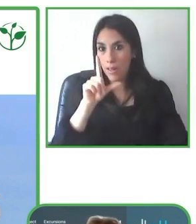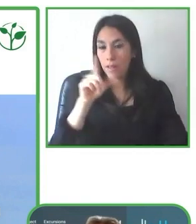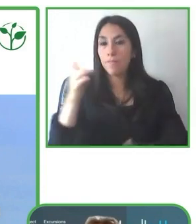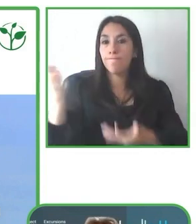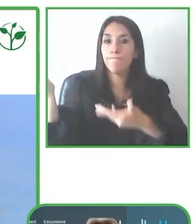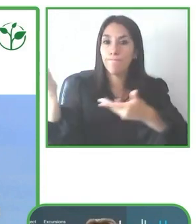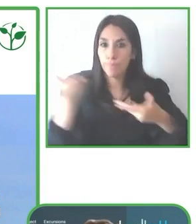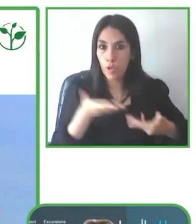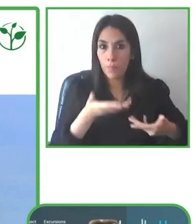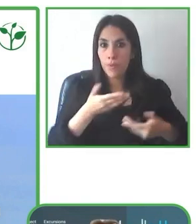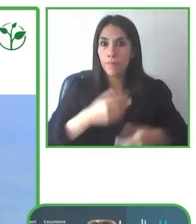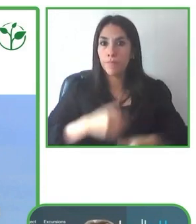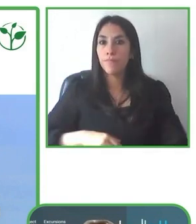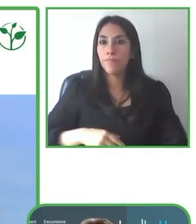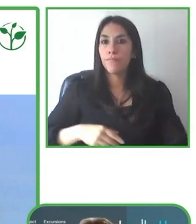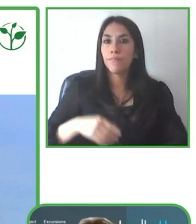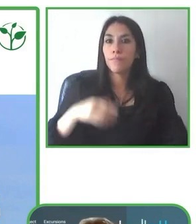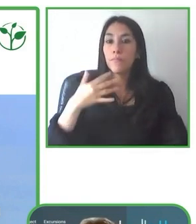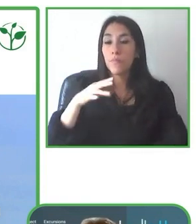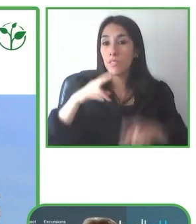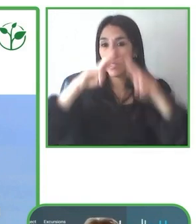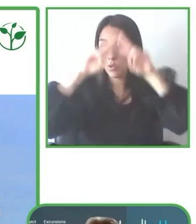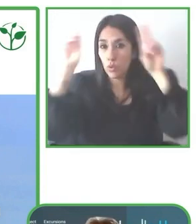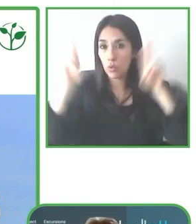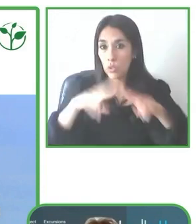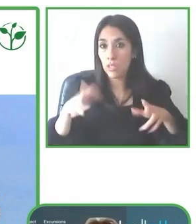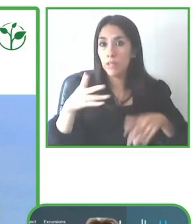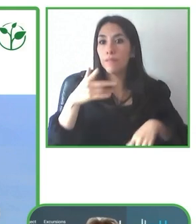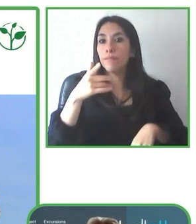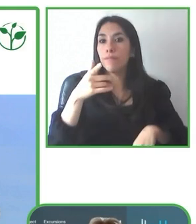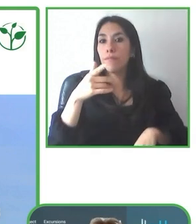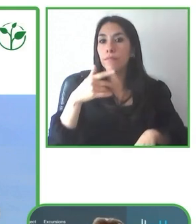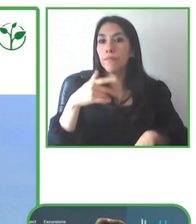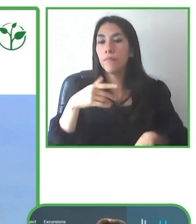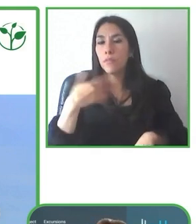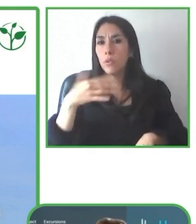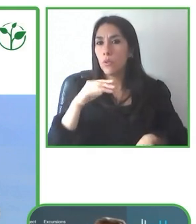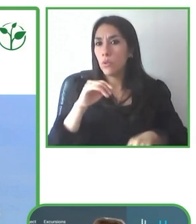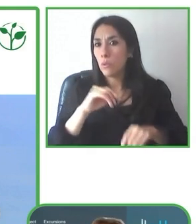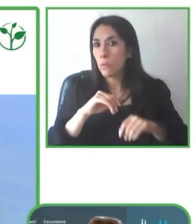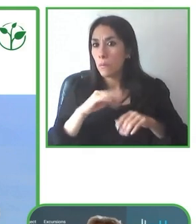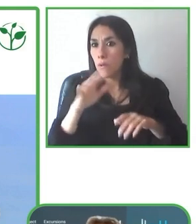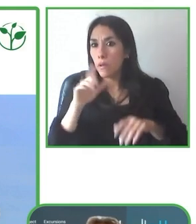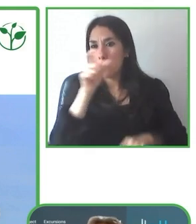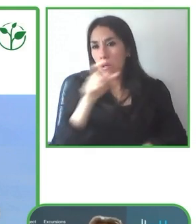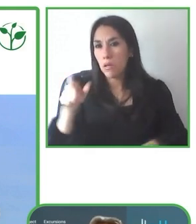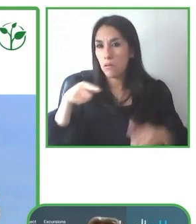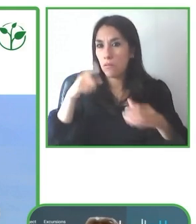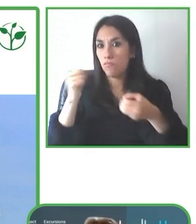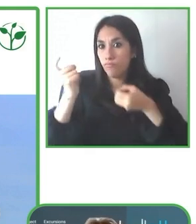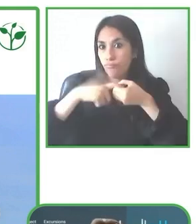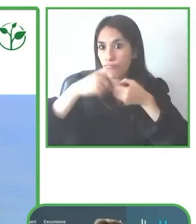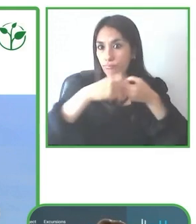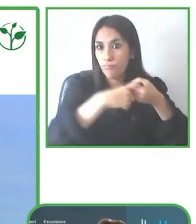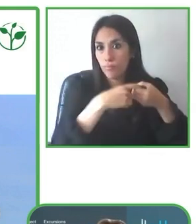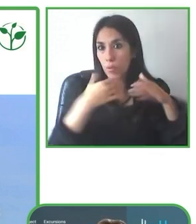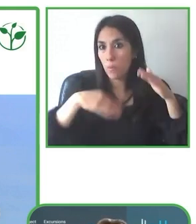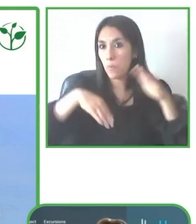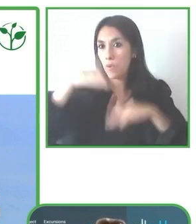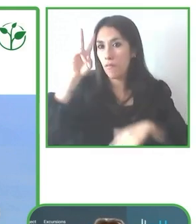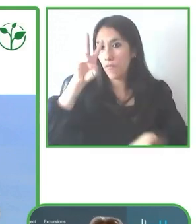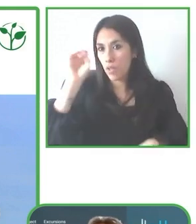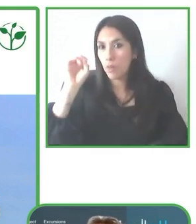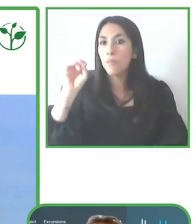acá, que incluso llegamos a cascadas y a destinos donde normalmente nunca, nunca